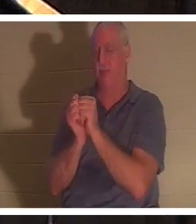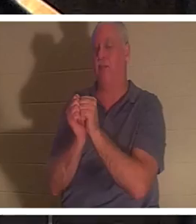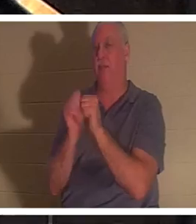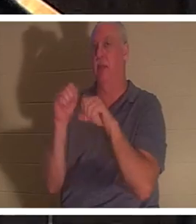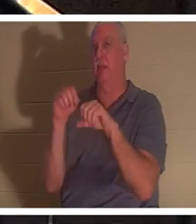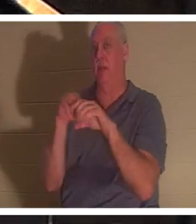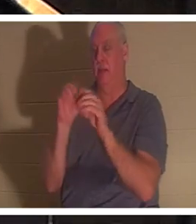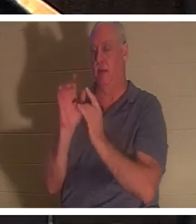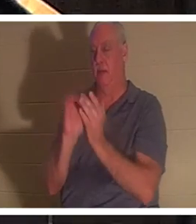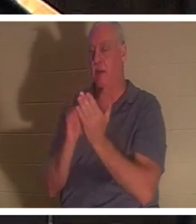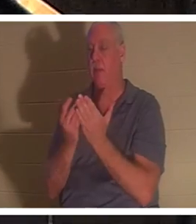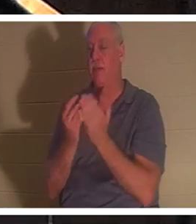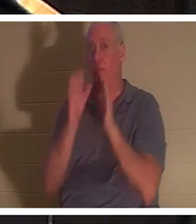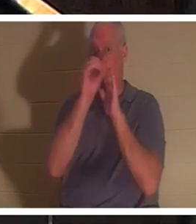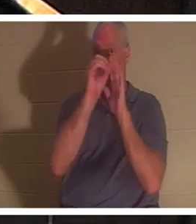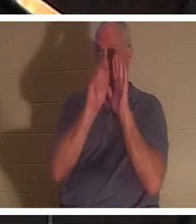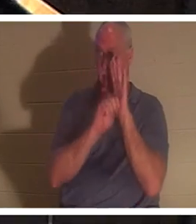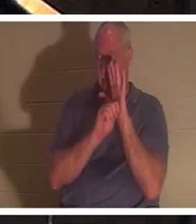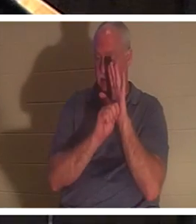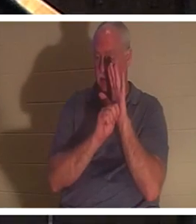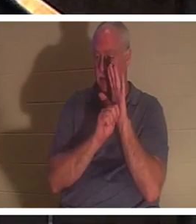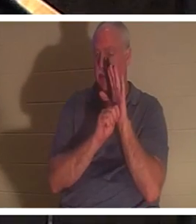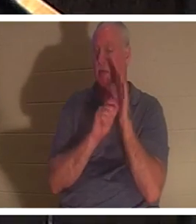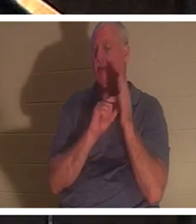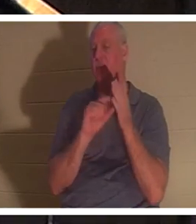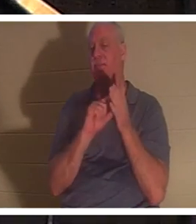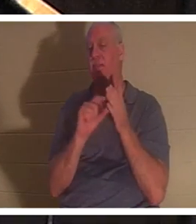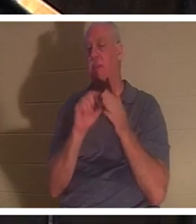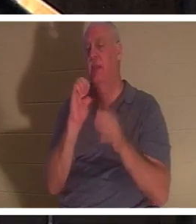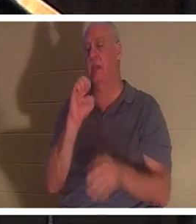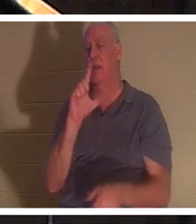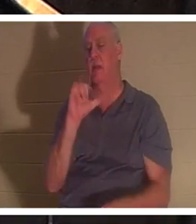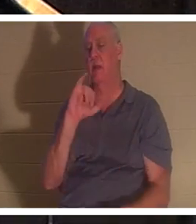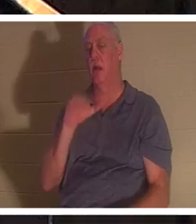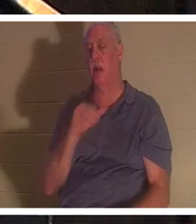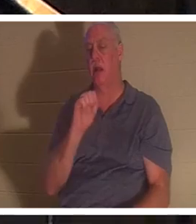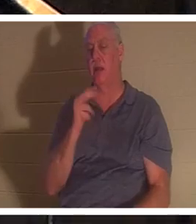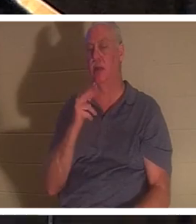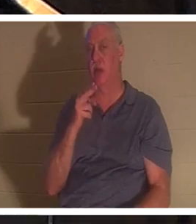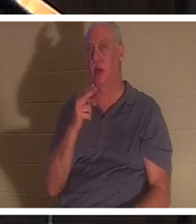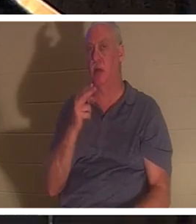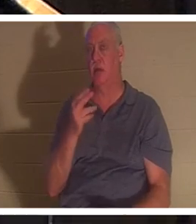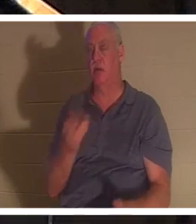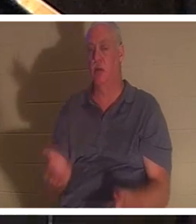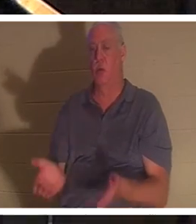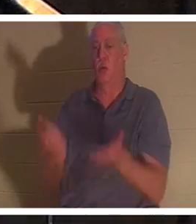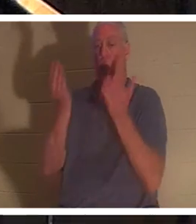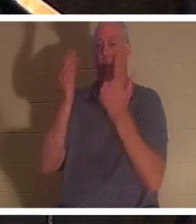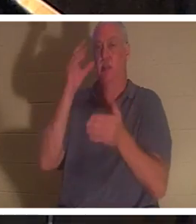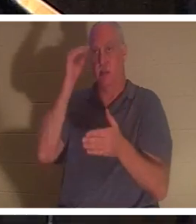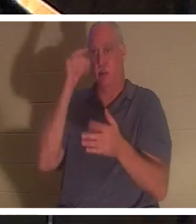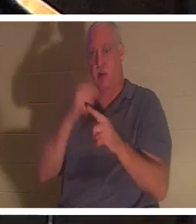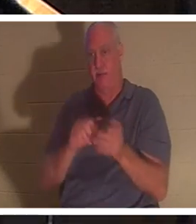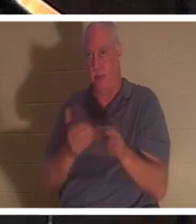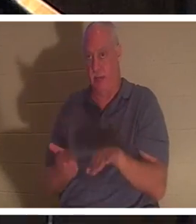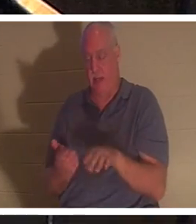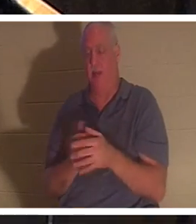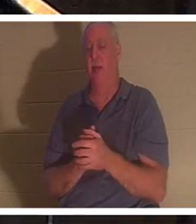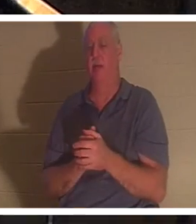Ветхом Завете есть отрывок, где Илия воскрешает маленького мальчика из мертвых. И на иврите